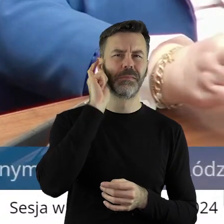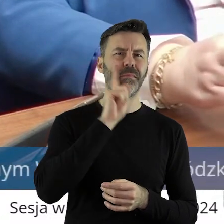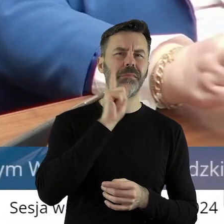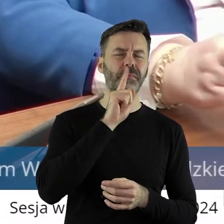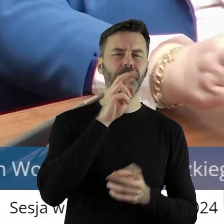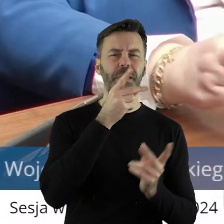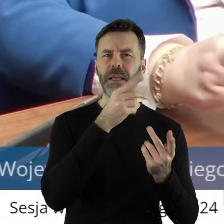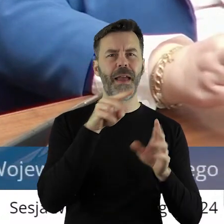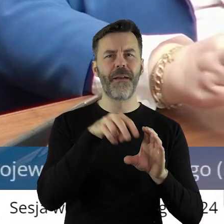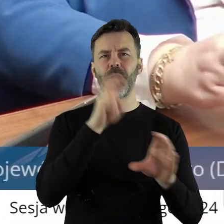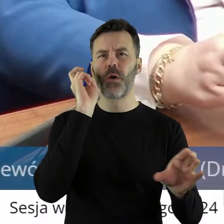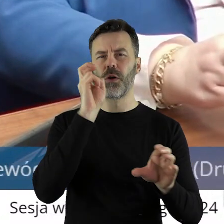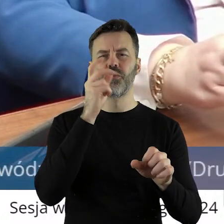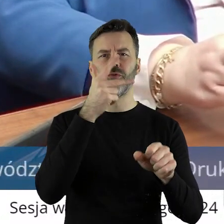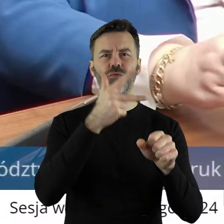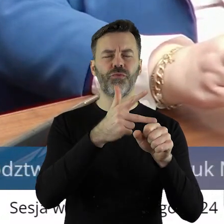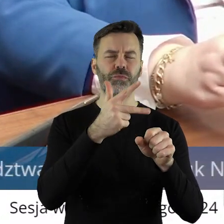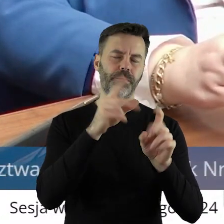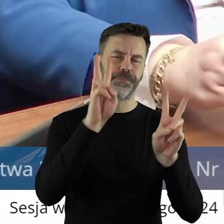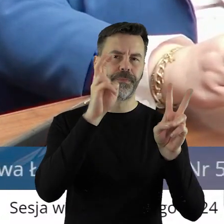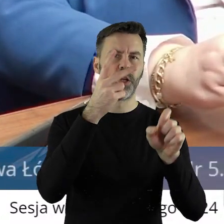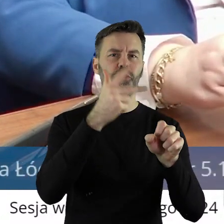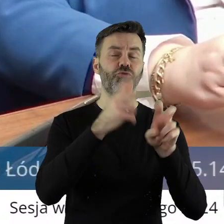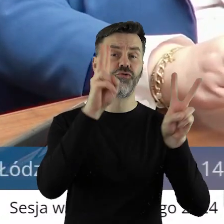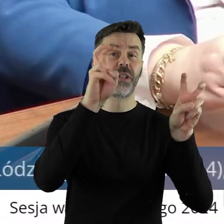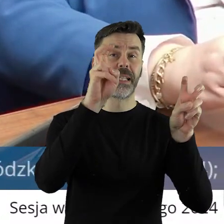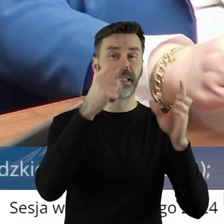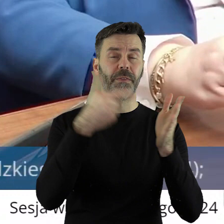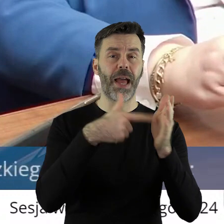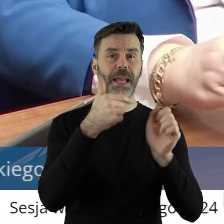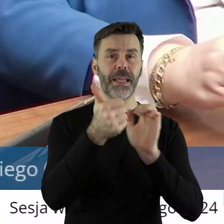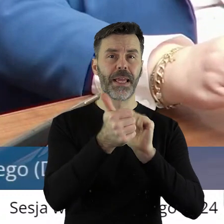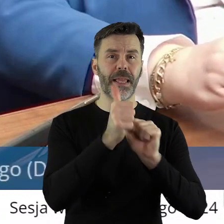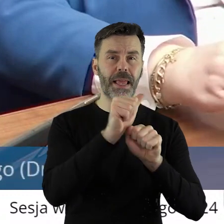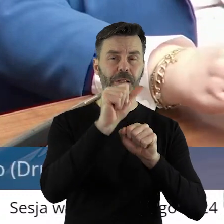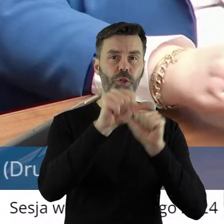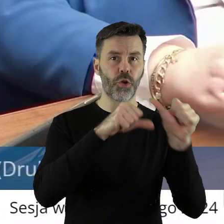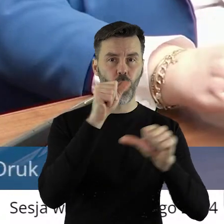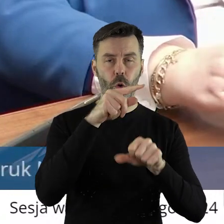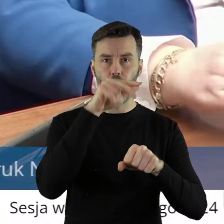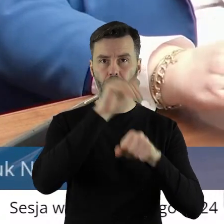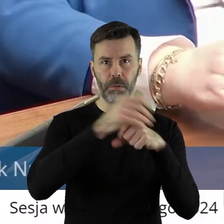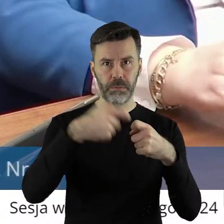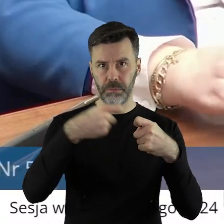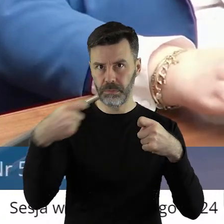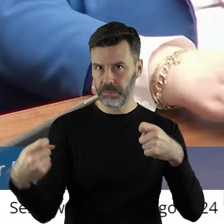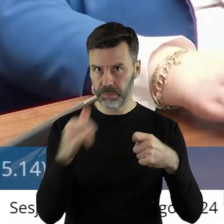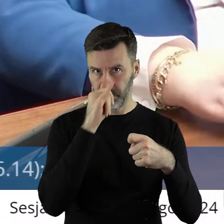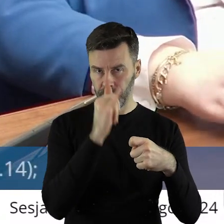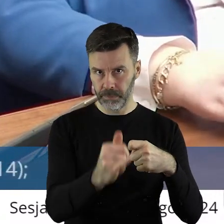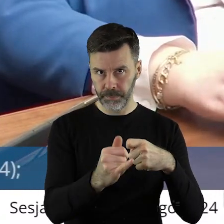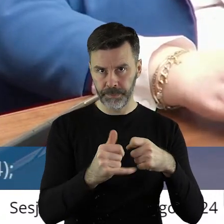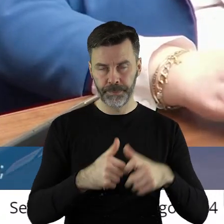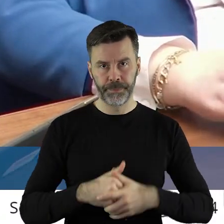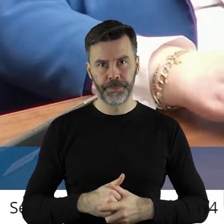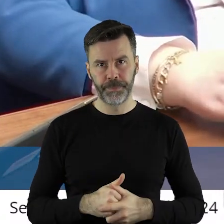trzydziestek tzw. w 2011 roku i umowa nie mogła być przedłużona. I drodzy państwo,